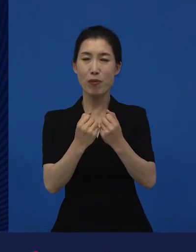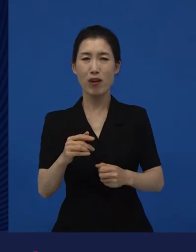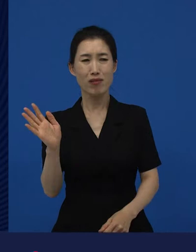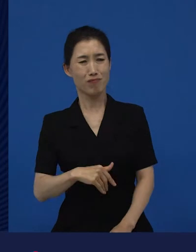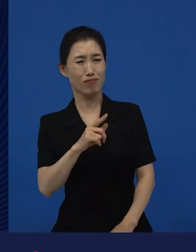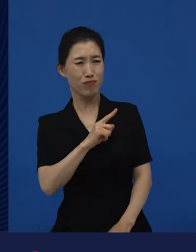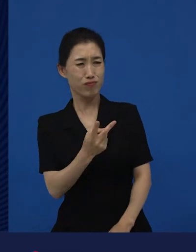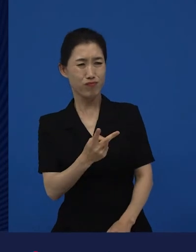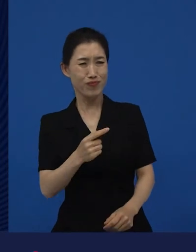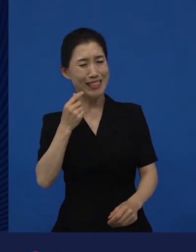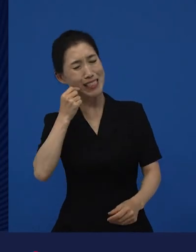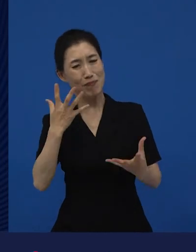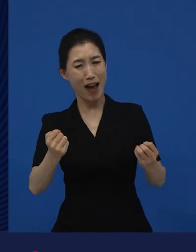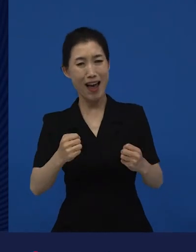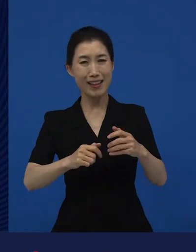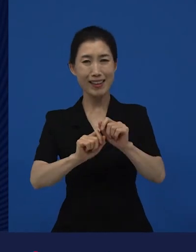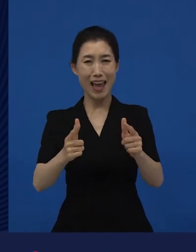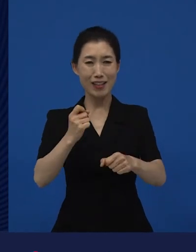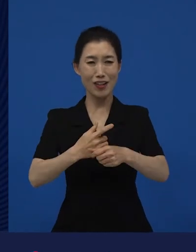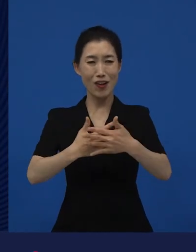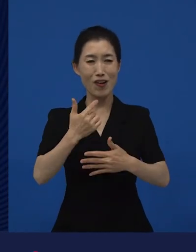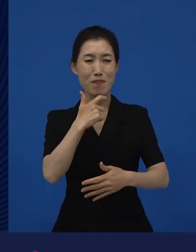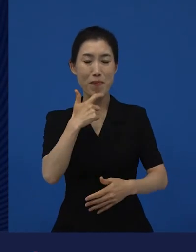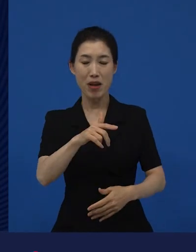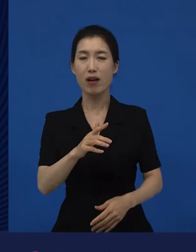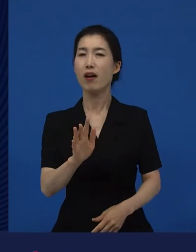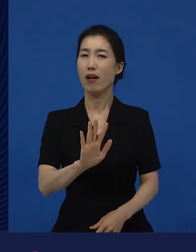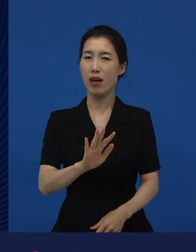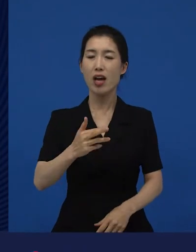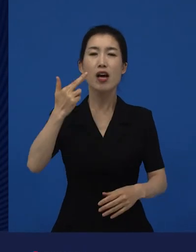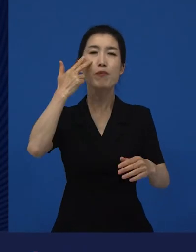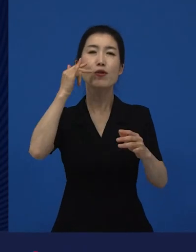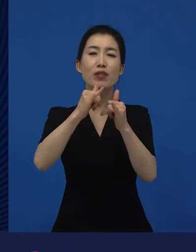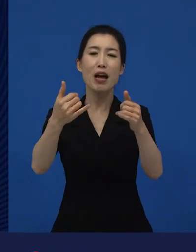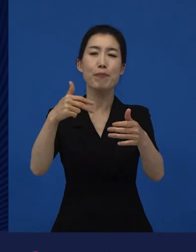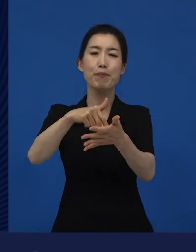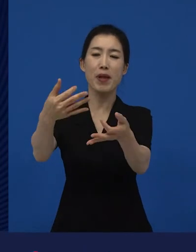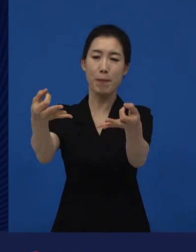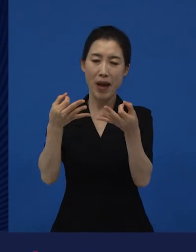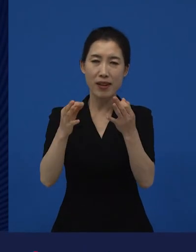미국에서 보면 다양성 영화라 할 수 있겠다. 라고 제가 말씀 드리는 부분이